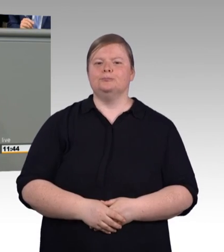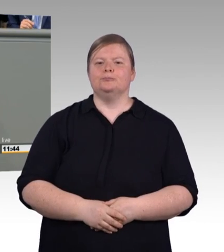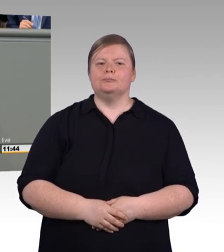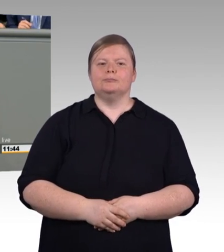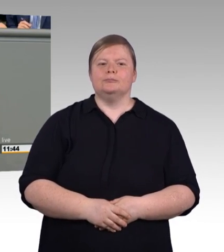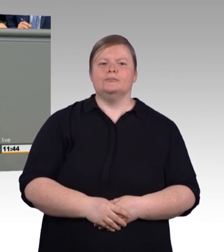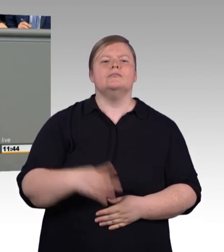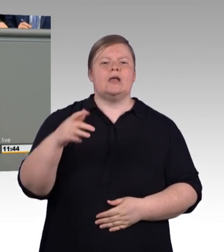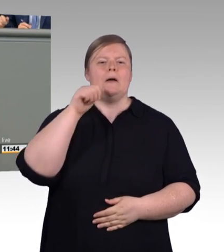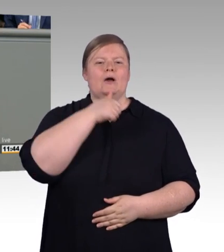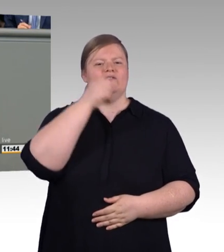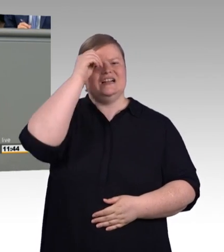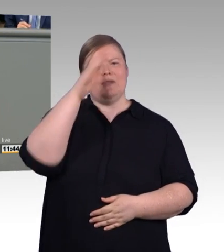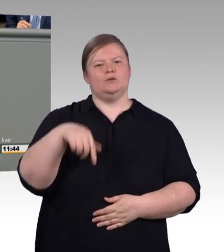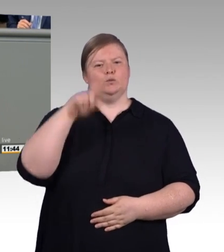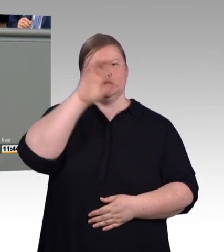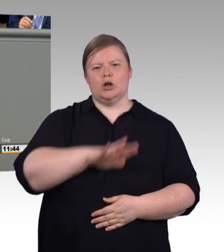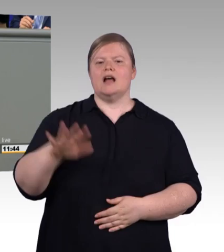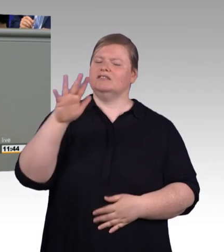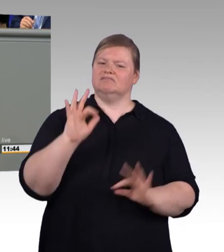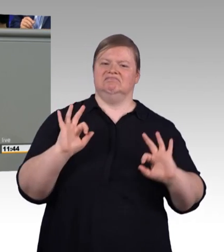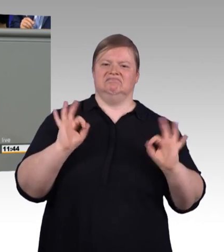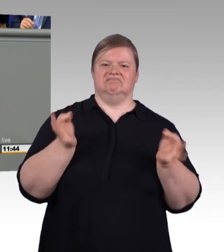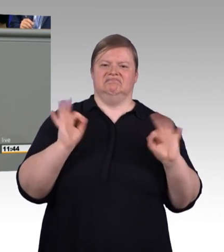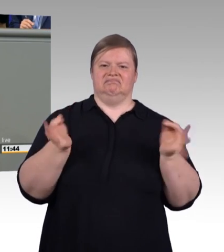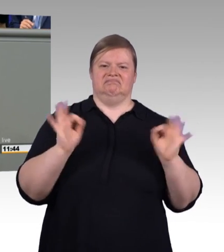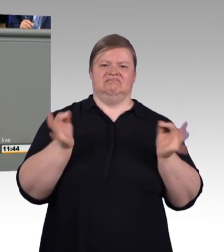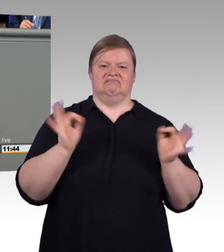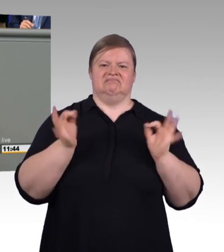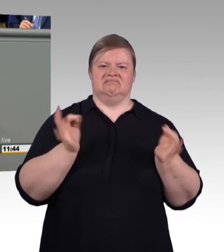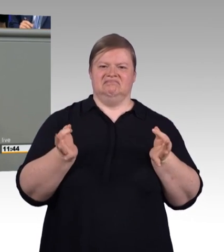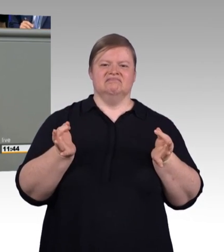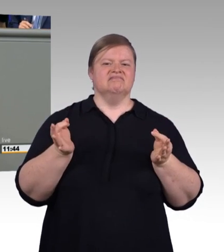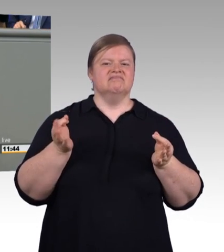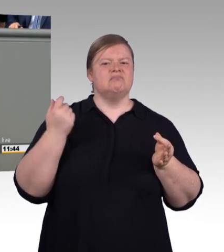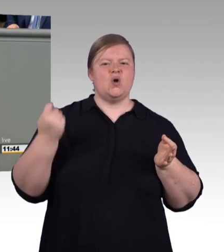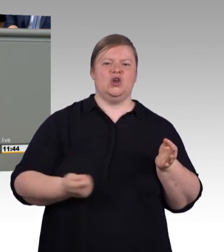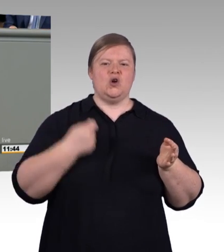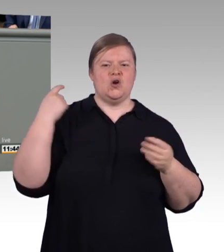und das seit Generationen. Aber wo Licht ist, ist auch Schatten. Und der Berufsbildungsbericht beschreibt,